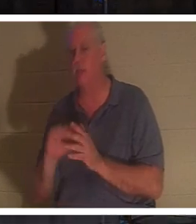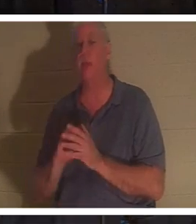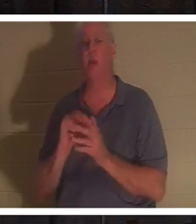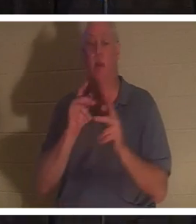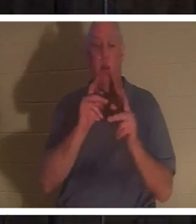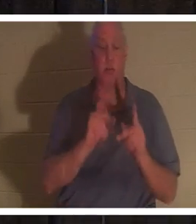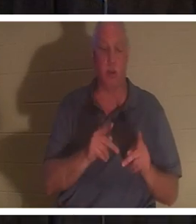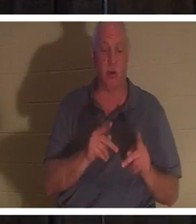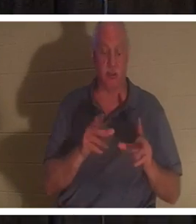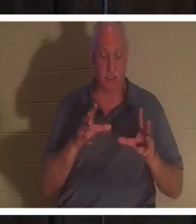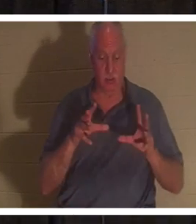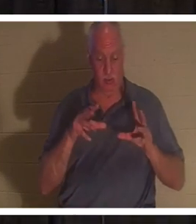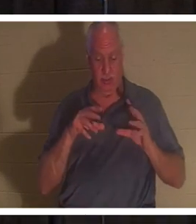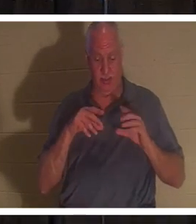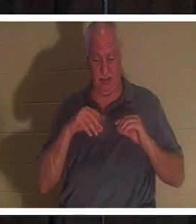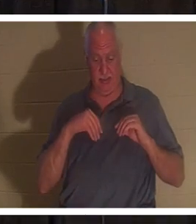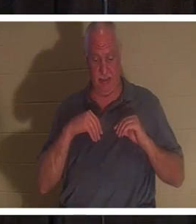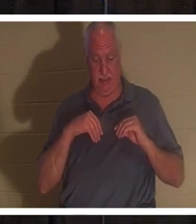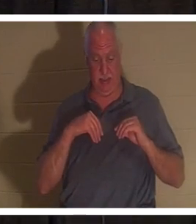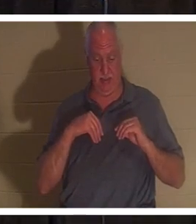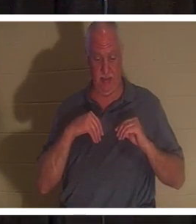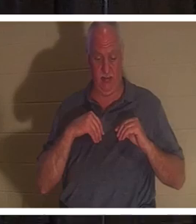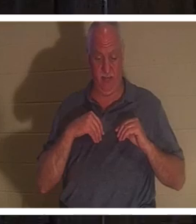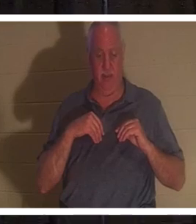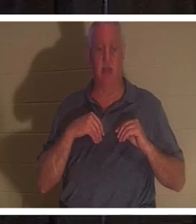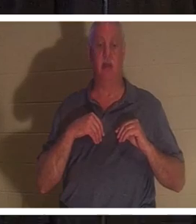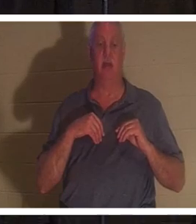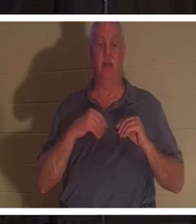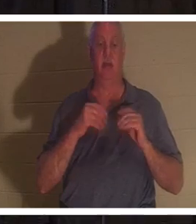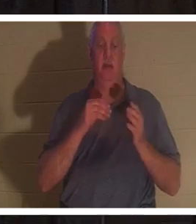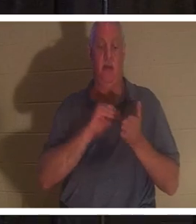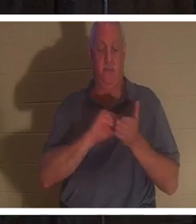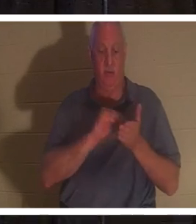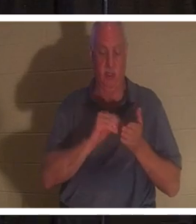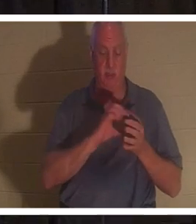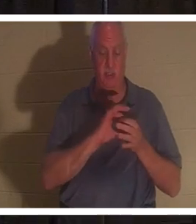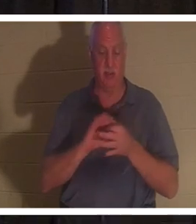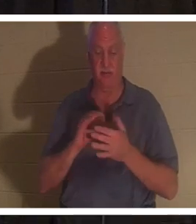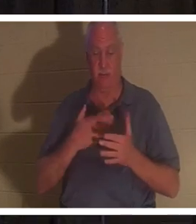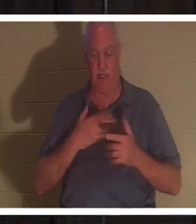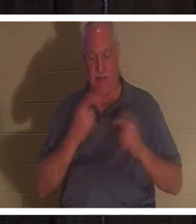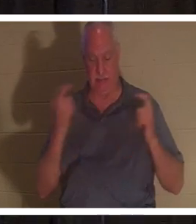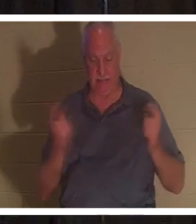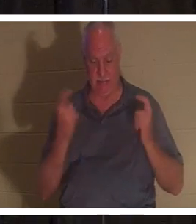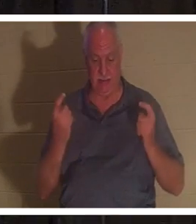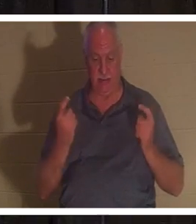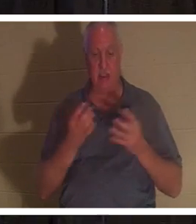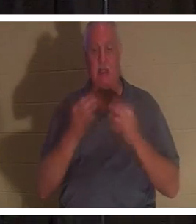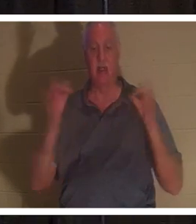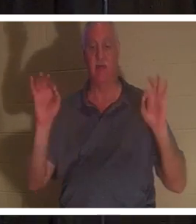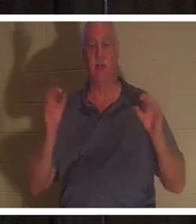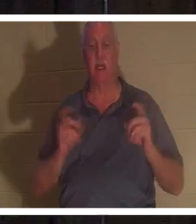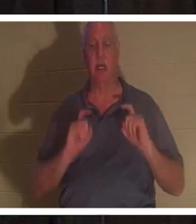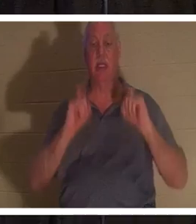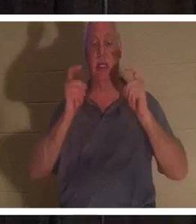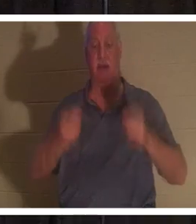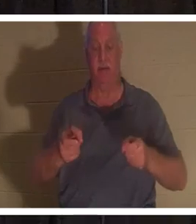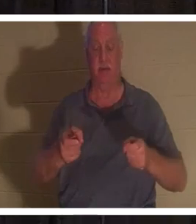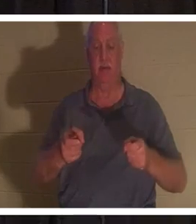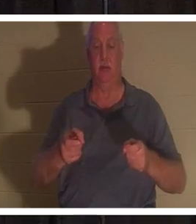这是主耶稣免费提供给他们的礼物